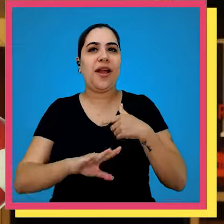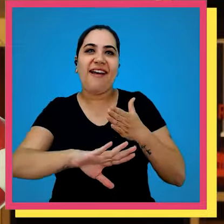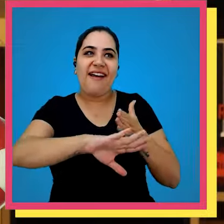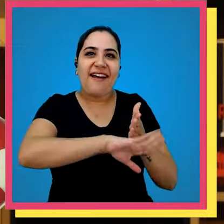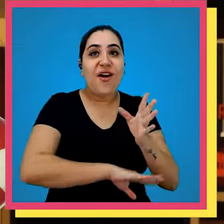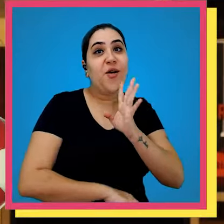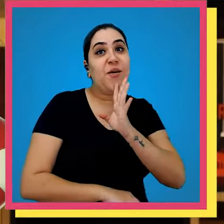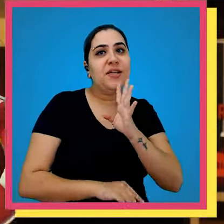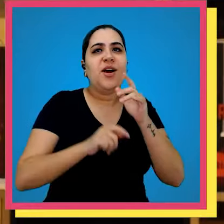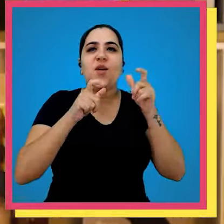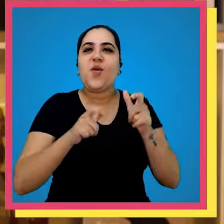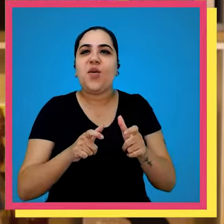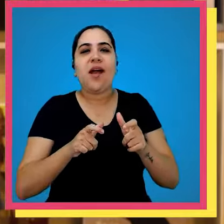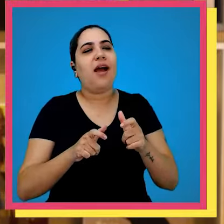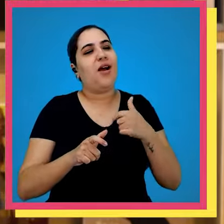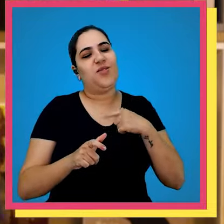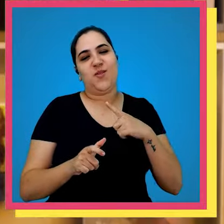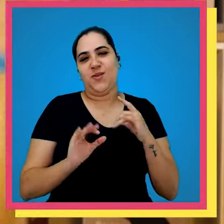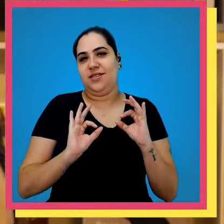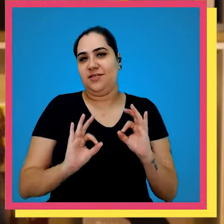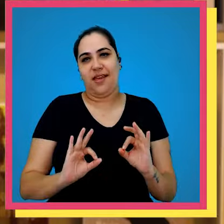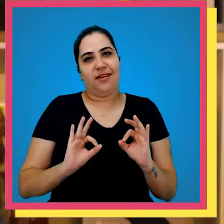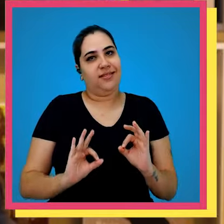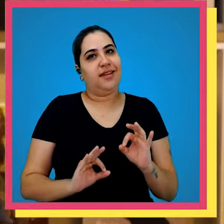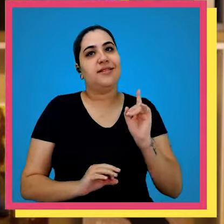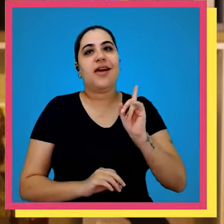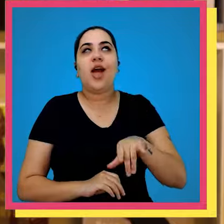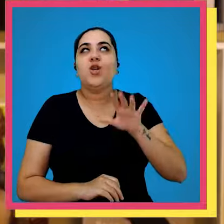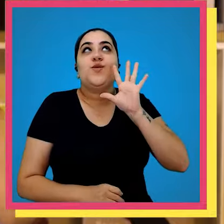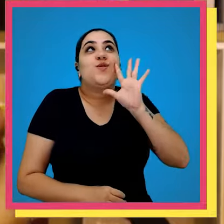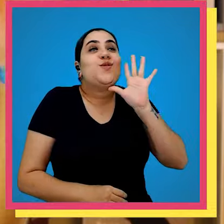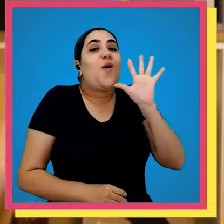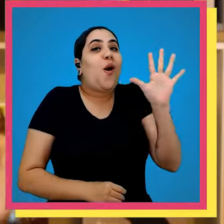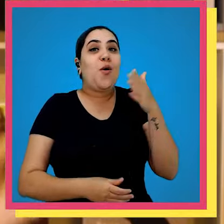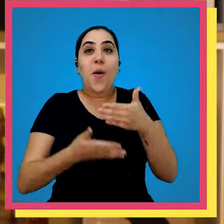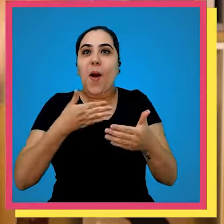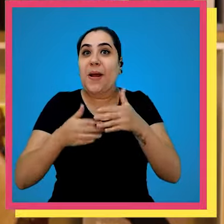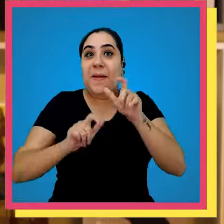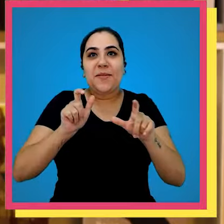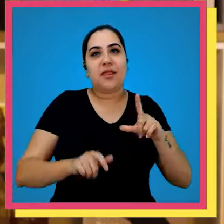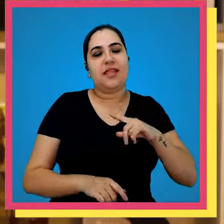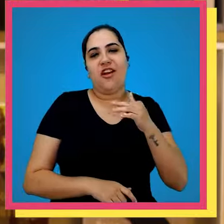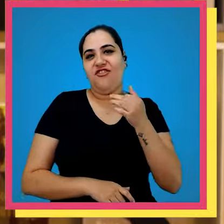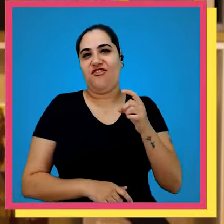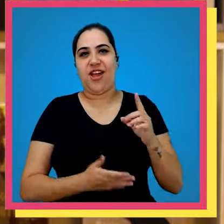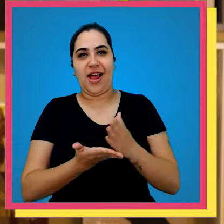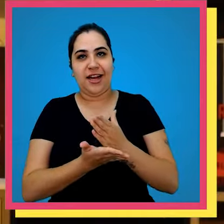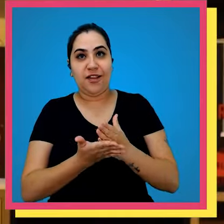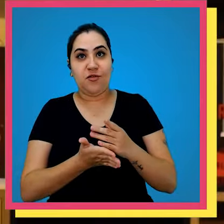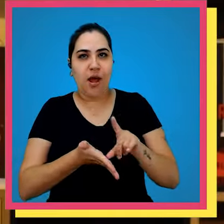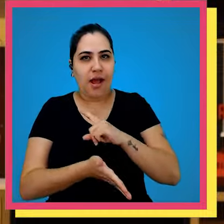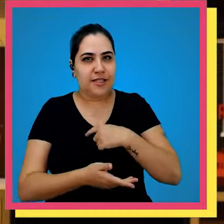vai conhecer um dos lugares que eu aposto que é o paraíso de qualquer fã de livro antes de eu contar